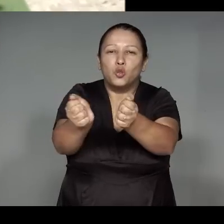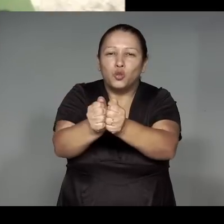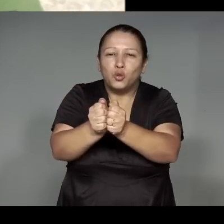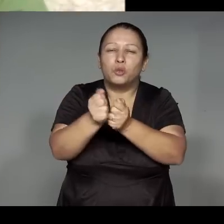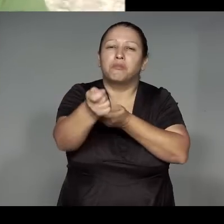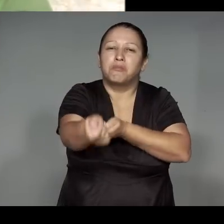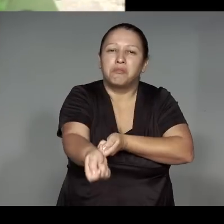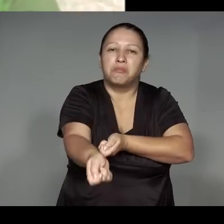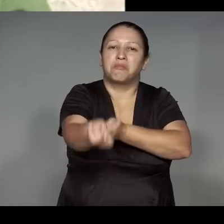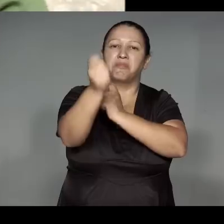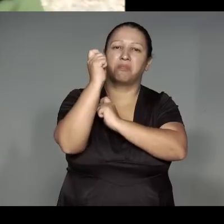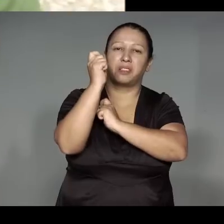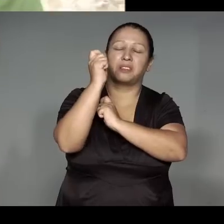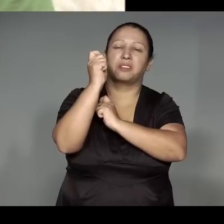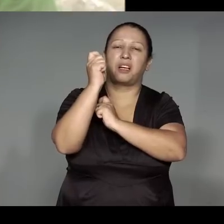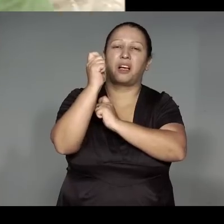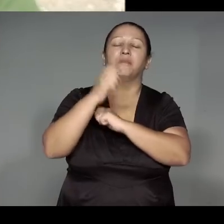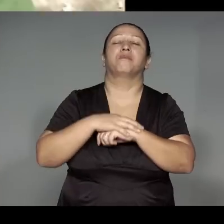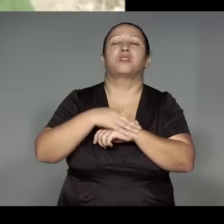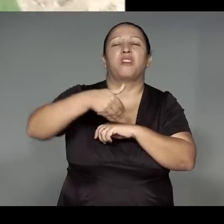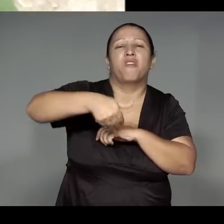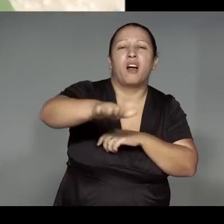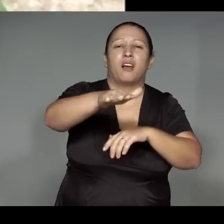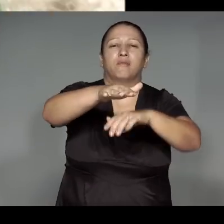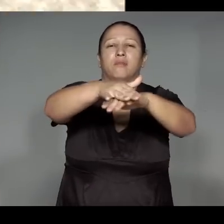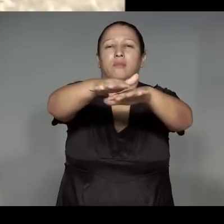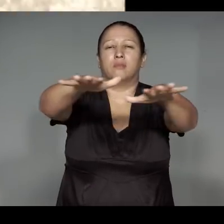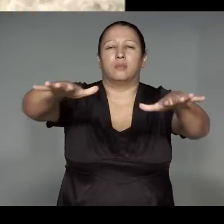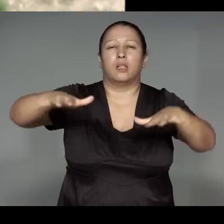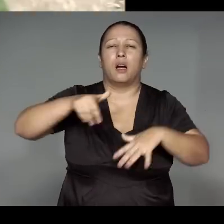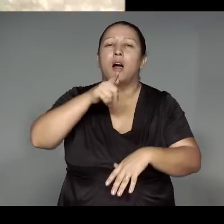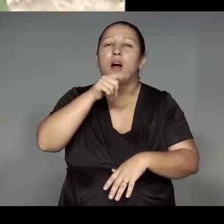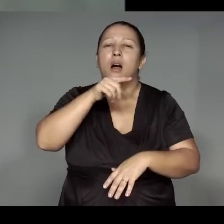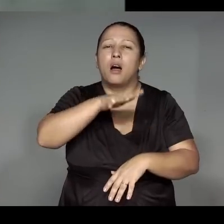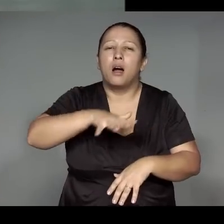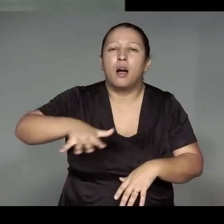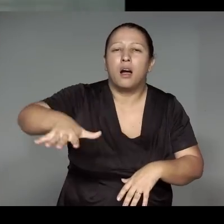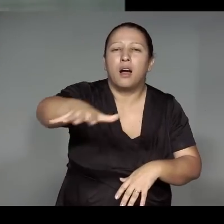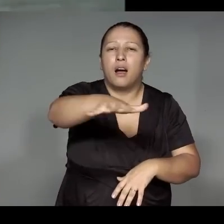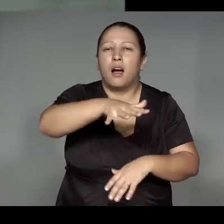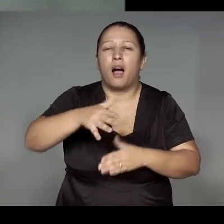Tawawi oroho, ju͂a reme’ywa katy